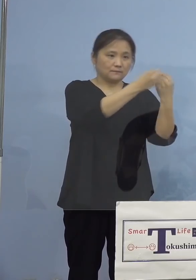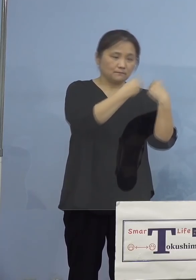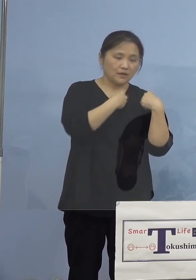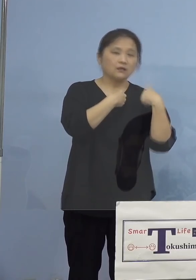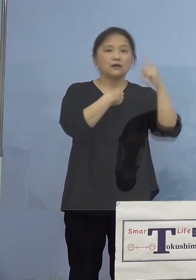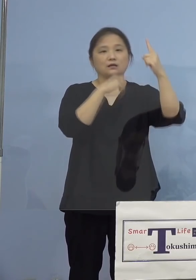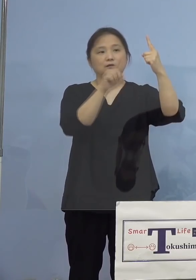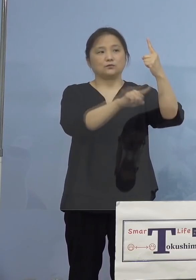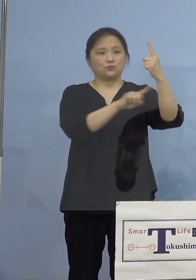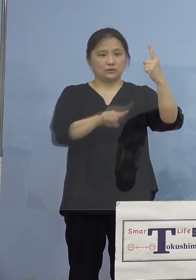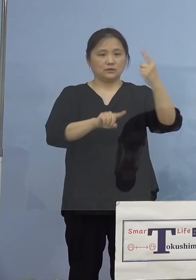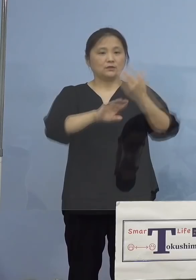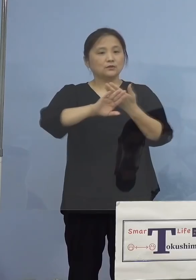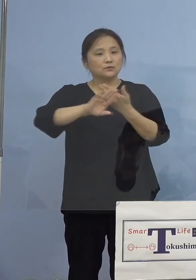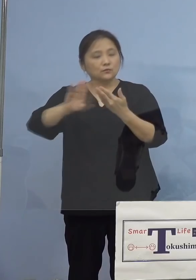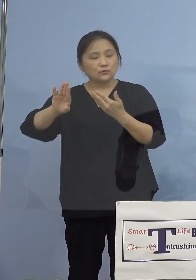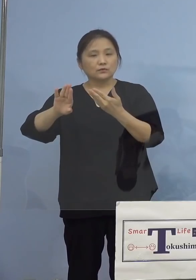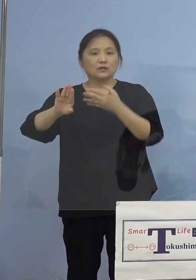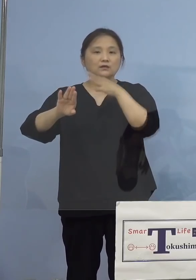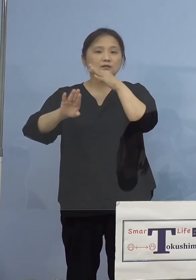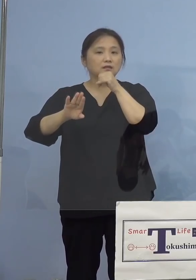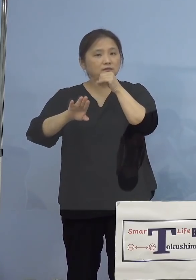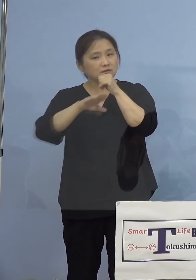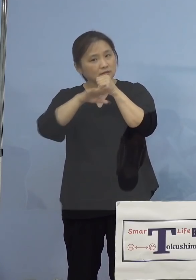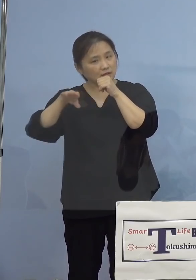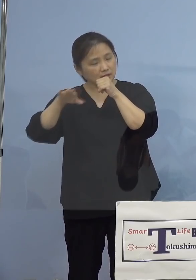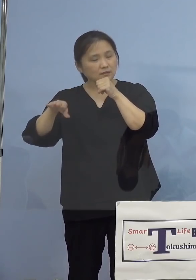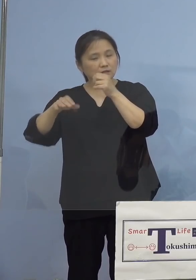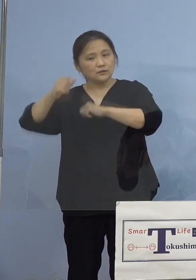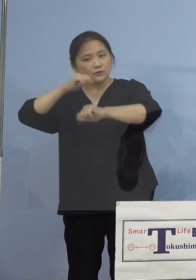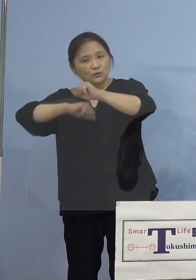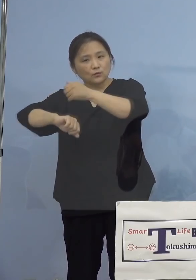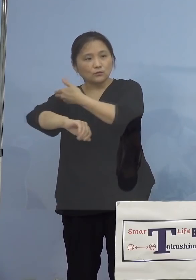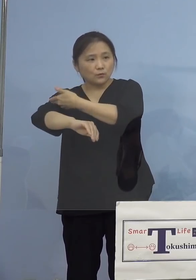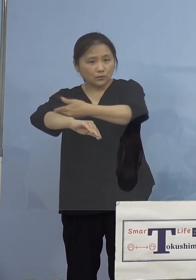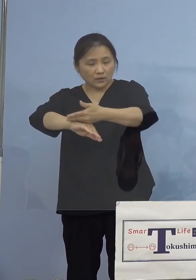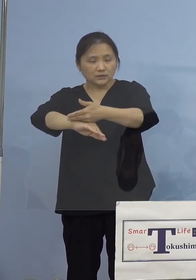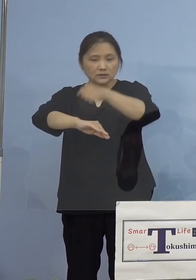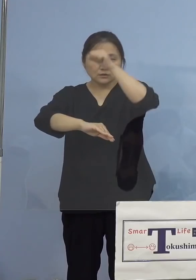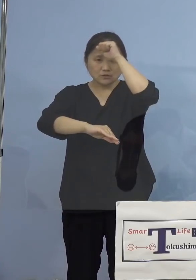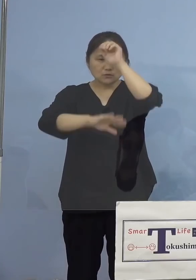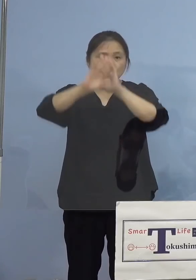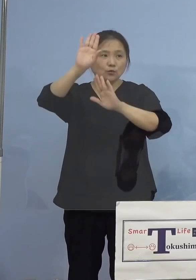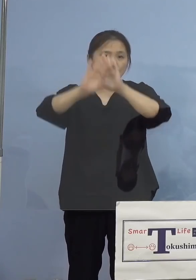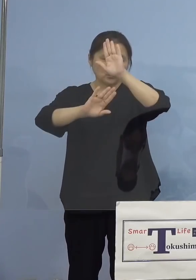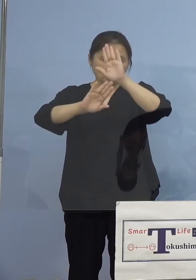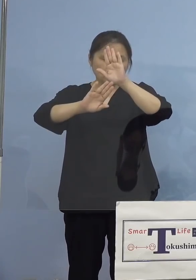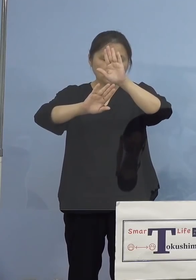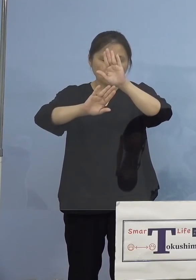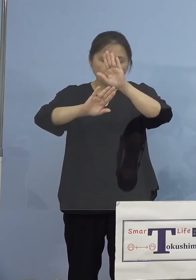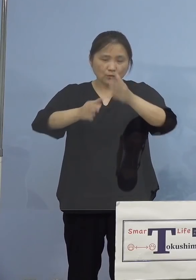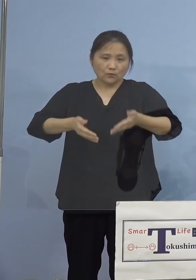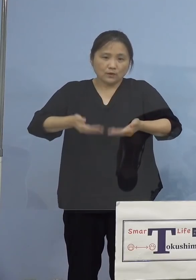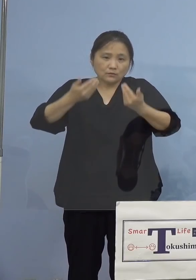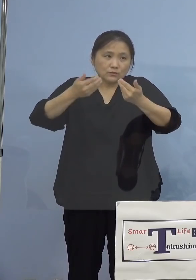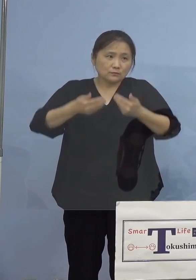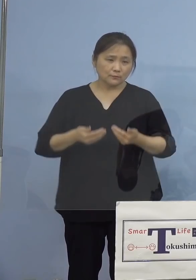その他感染者の年代、主な行動歴、 症状の程度などの詳細につきましては